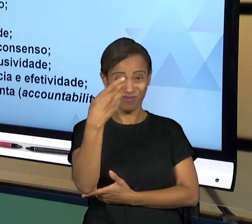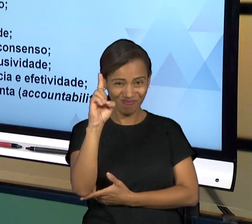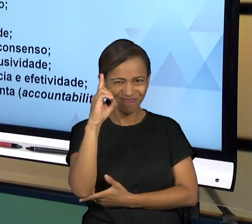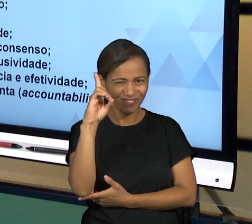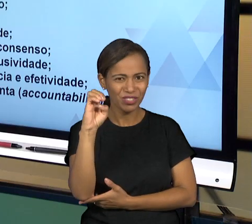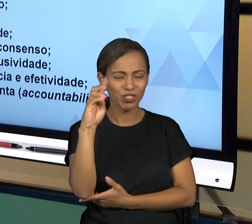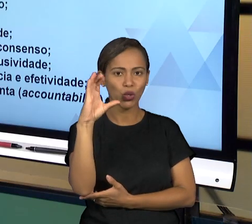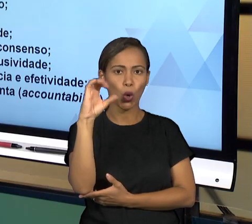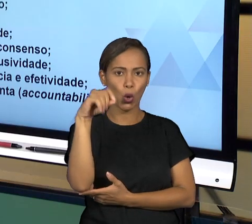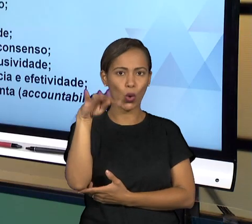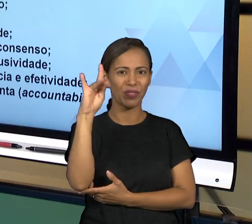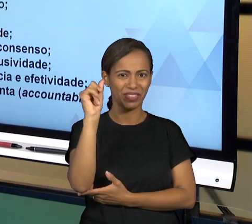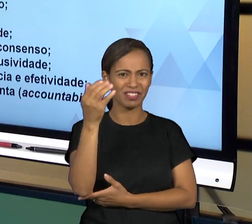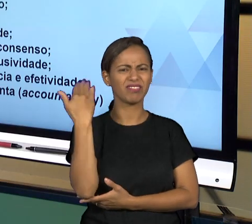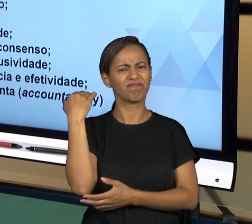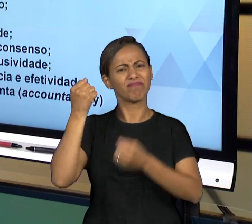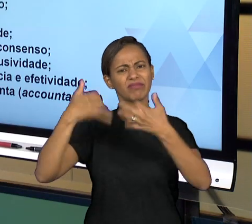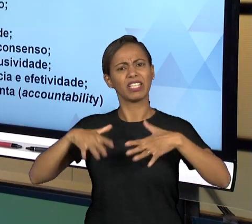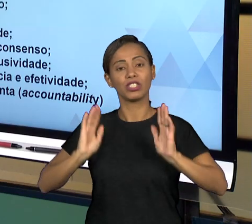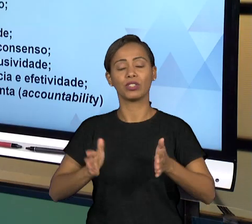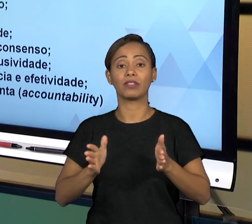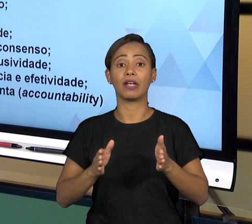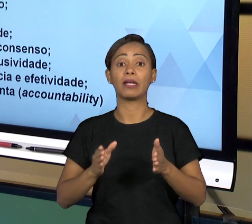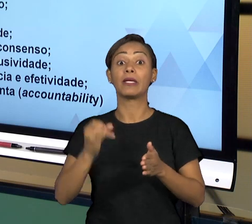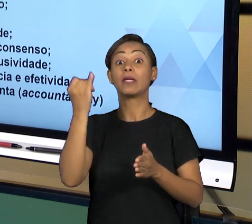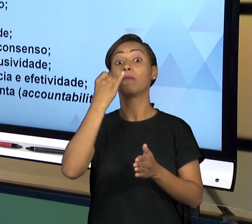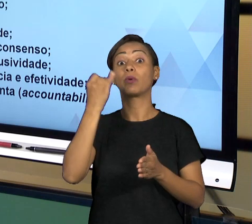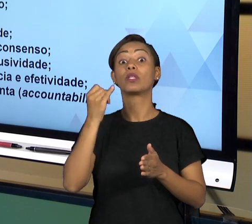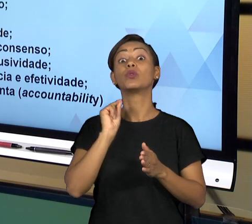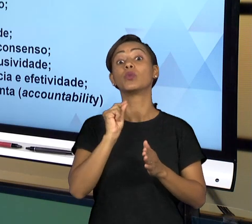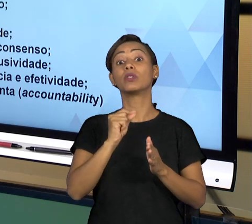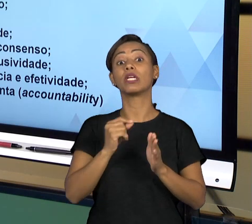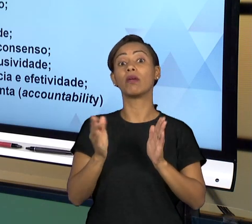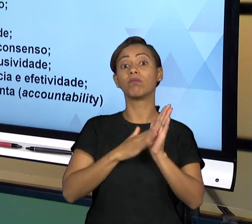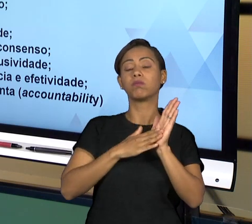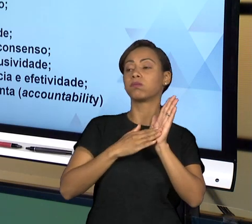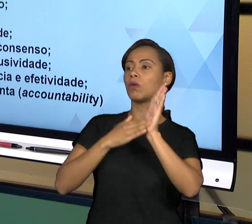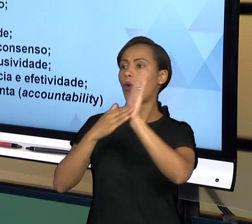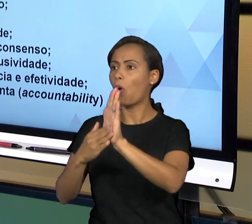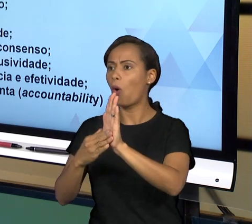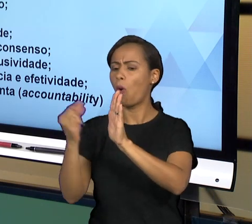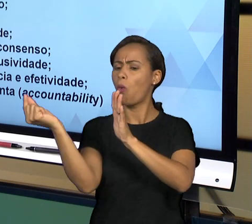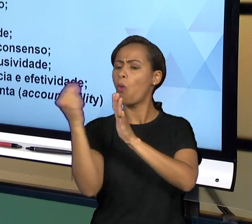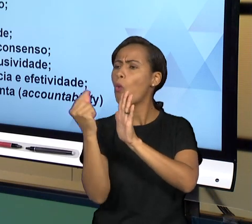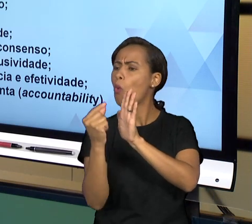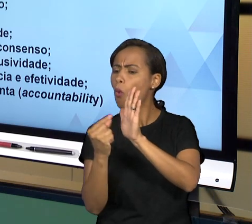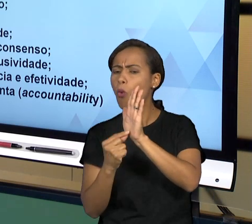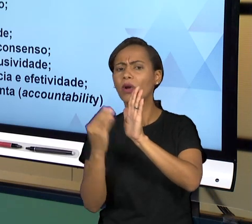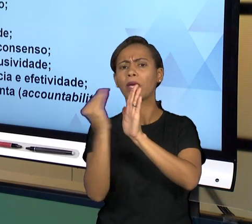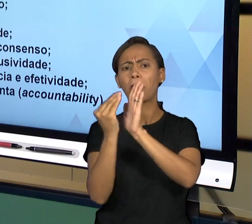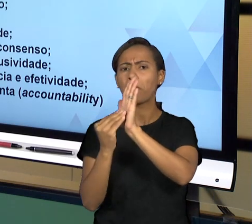ENTÃO SEMPRE PRESTANDO CONTAS, FAZENDO ISSO DE FORMA COLEGIADA, COM RESPONSABILIDADE, RESPEITANDO A LEGISLAÇÃO E DE FORMA